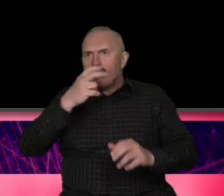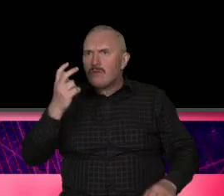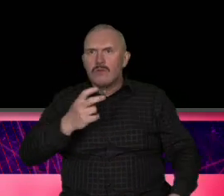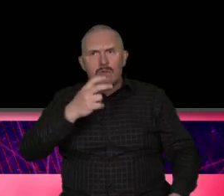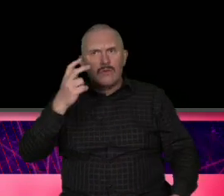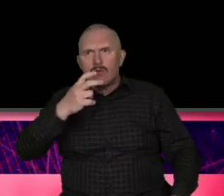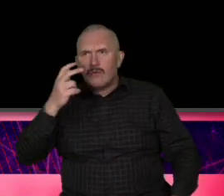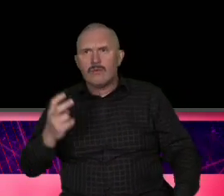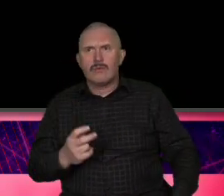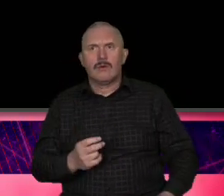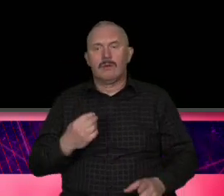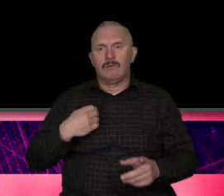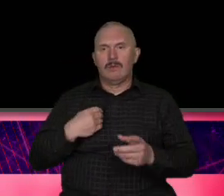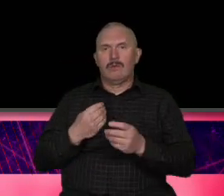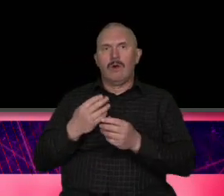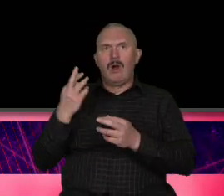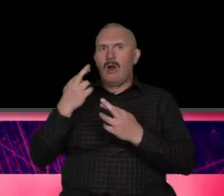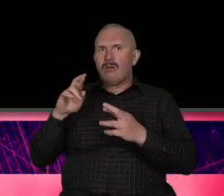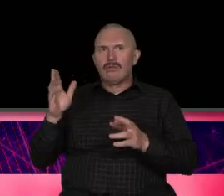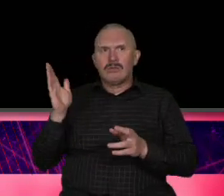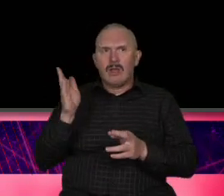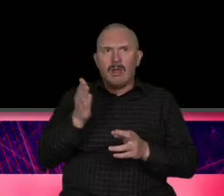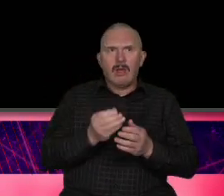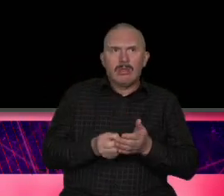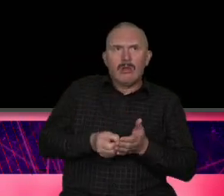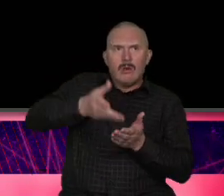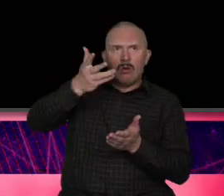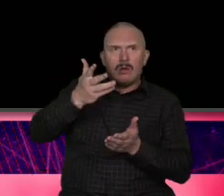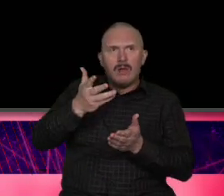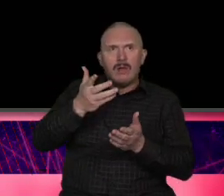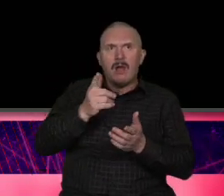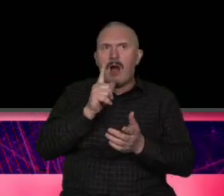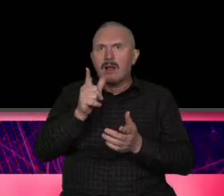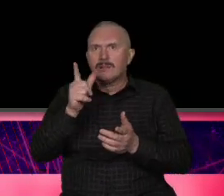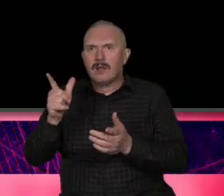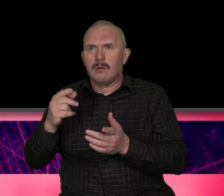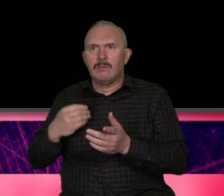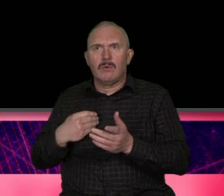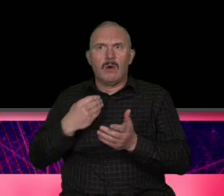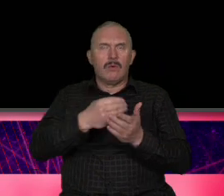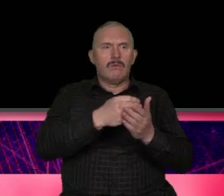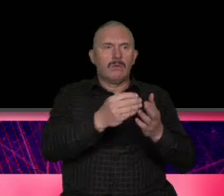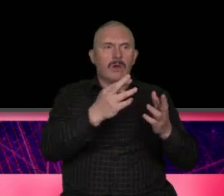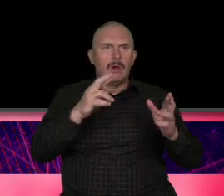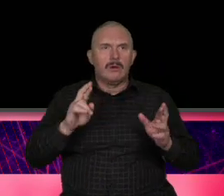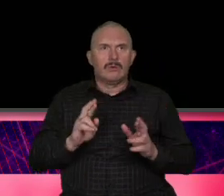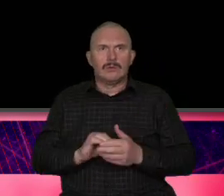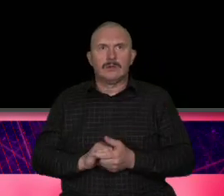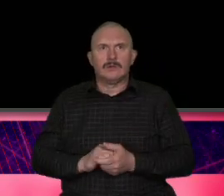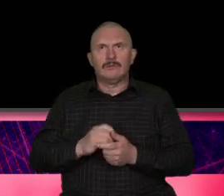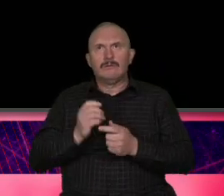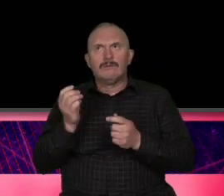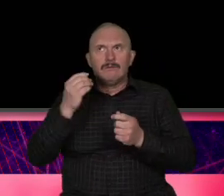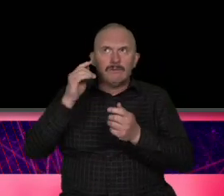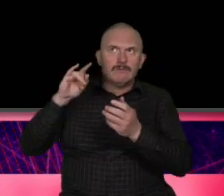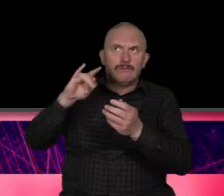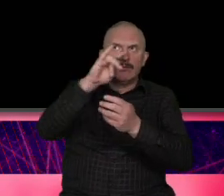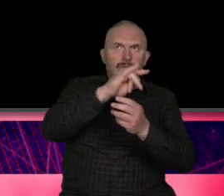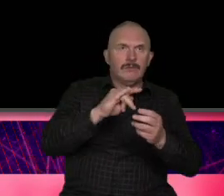że na te produkty było stać Azjatów to Azjaci stanowili sporą część ich dochodów turystycznych pandemia spowodowała że było źle bardzo źle